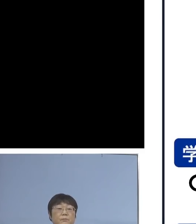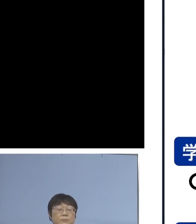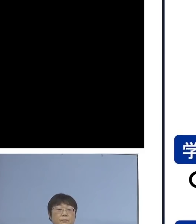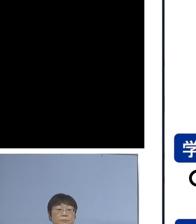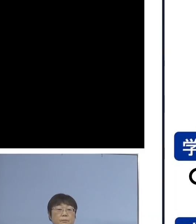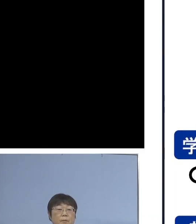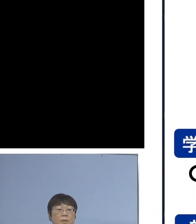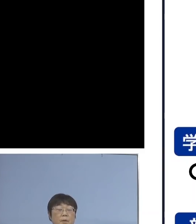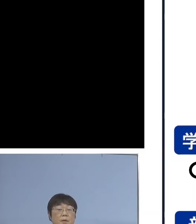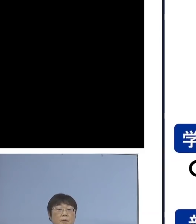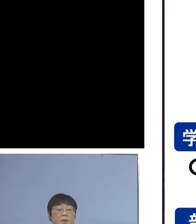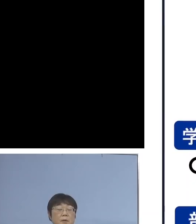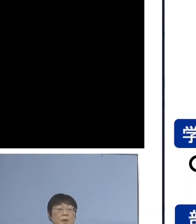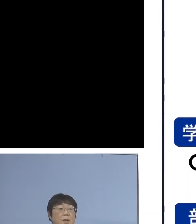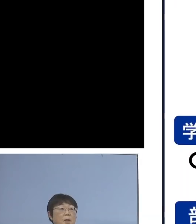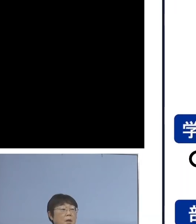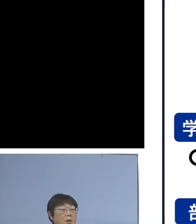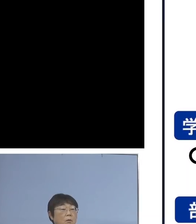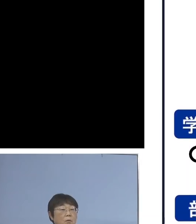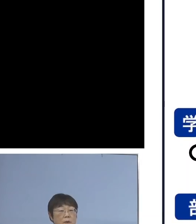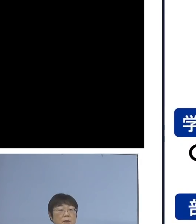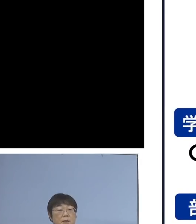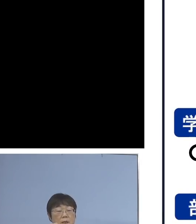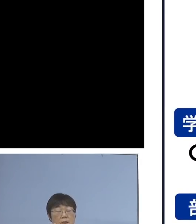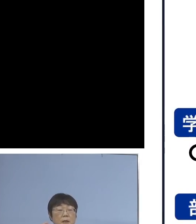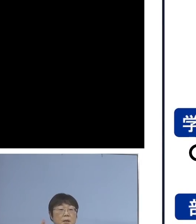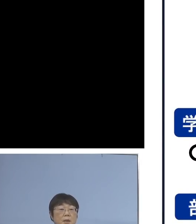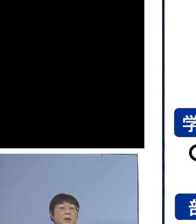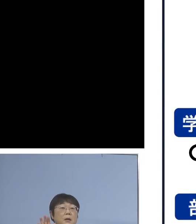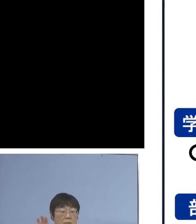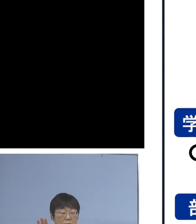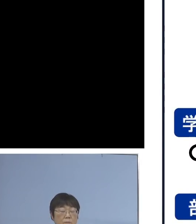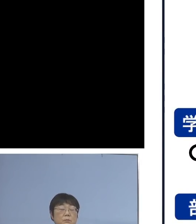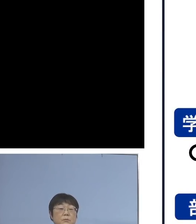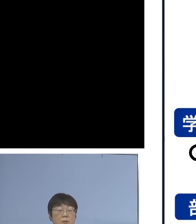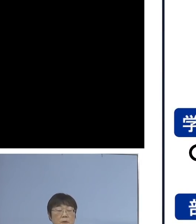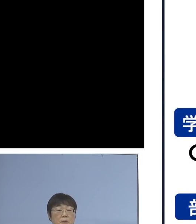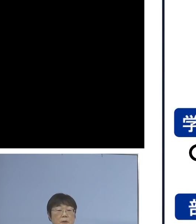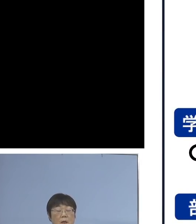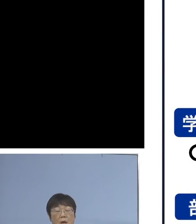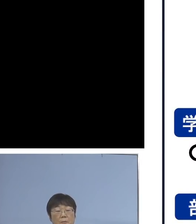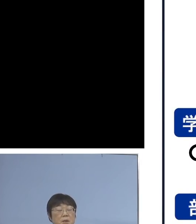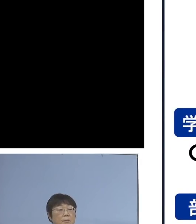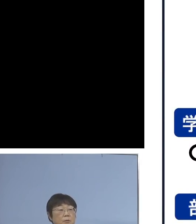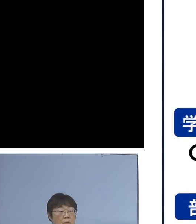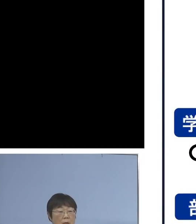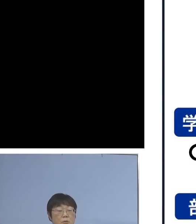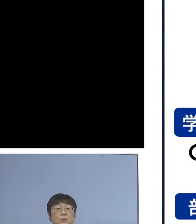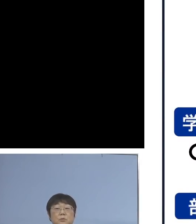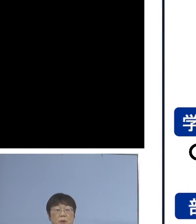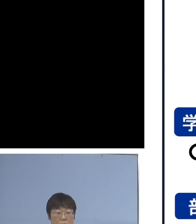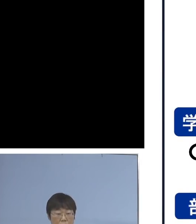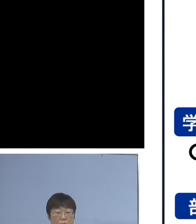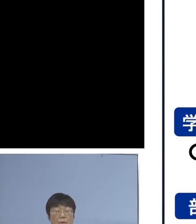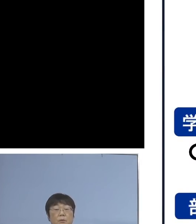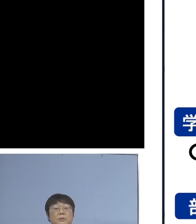では、学校に行けない日が 出る訳でありまして 学びの継続の必要性があります ということで